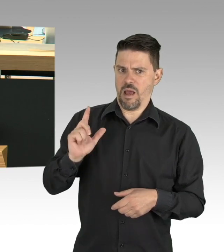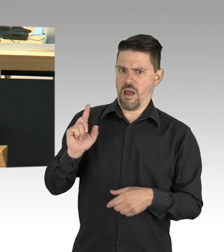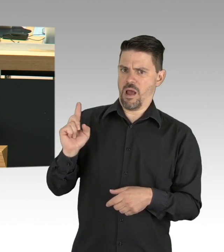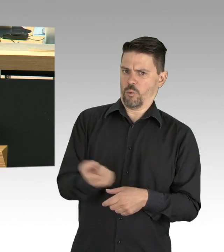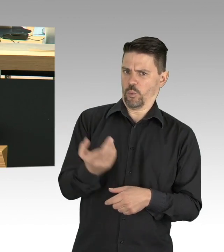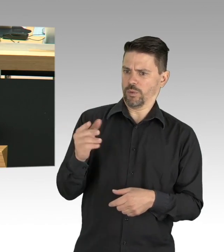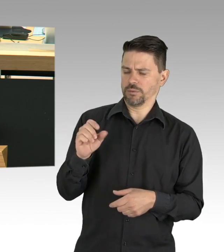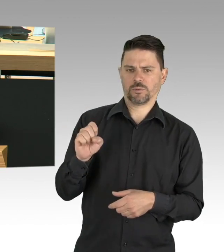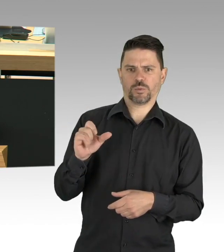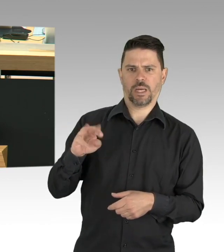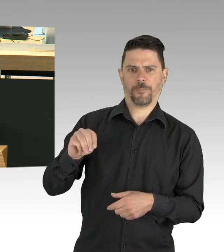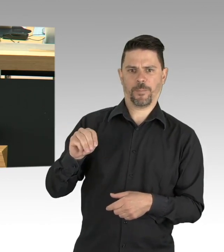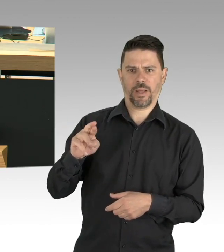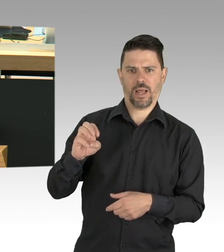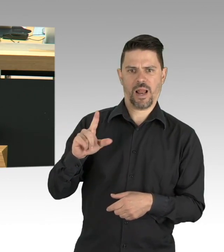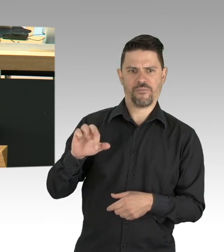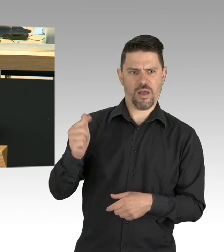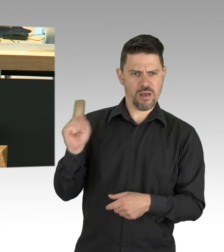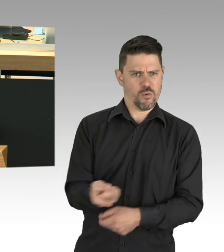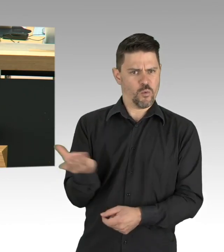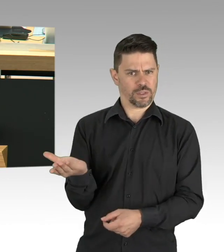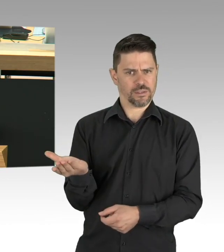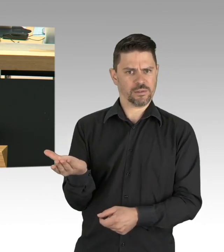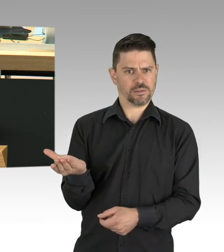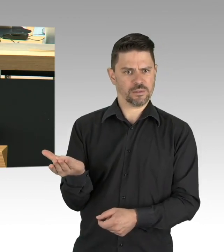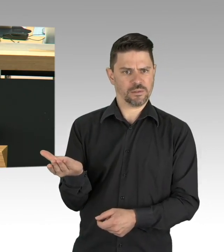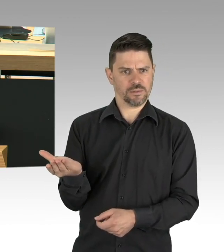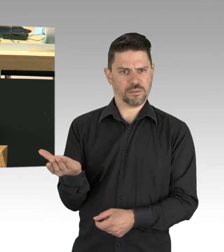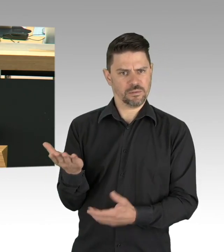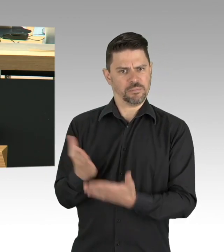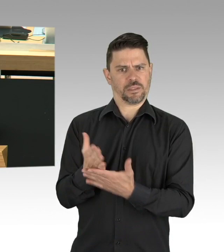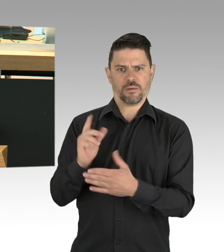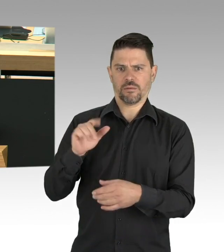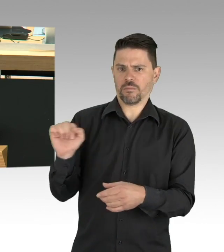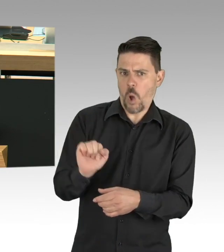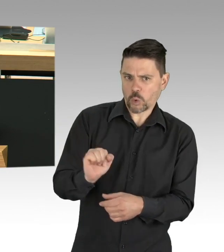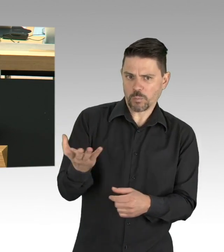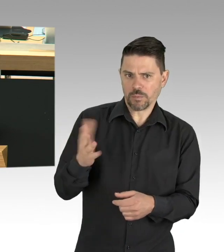weil sie uns die Vereinbarungen von Beruf und Familie ermöglichen, gerade in der Krise wichtig,